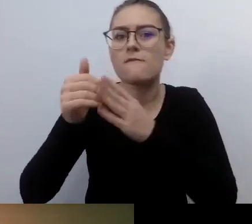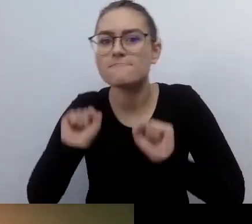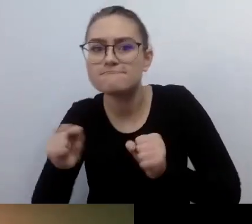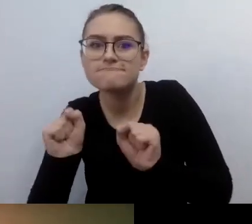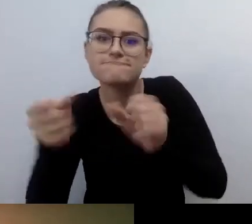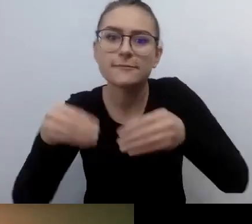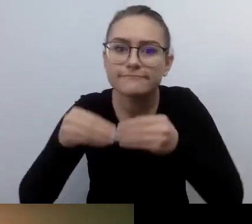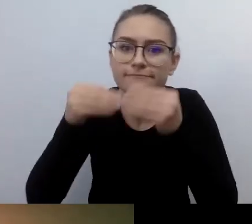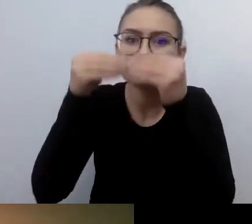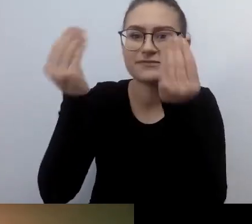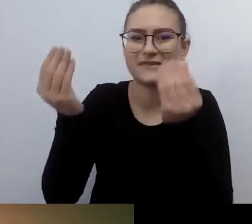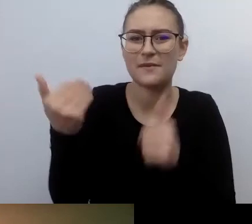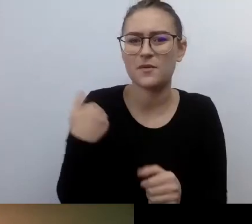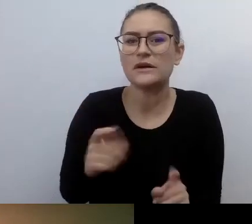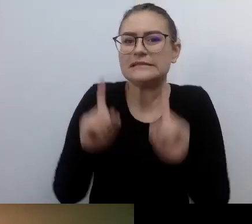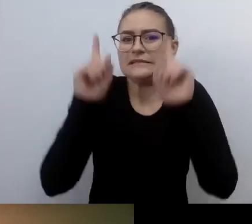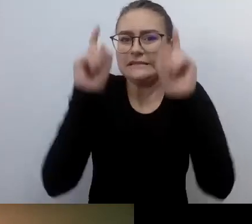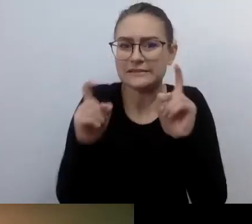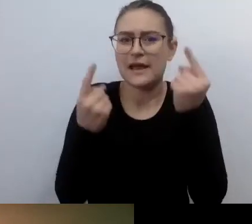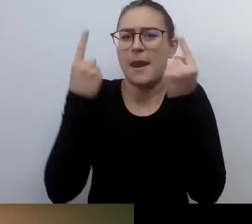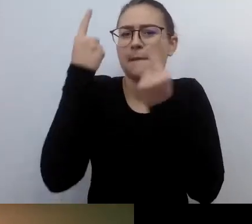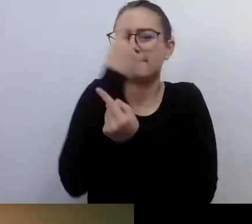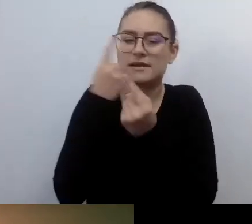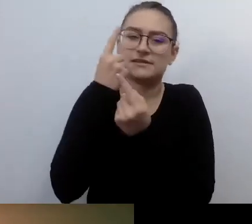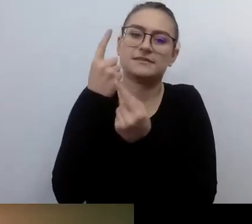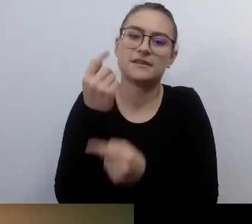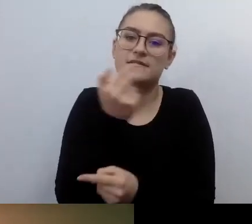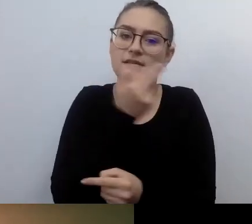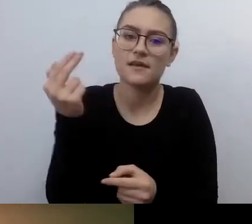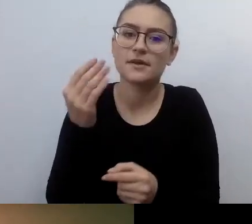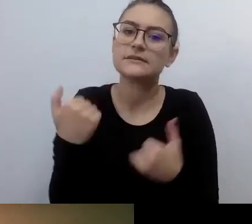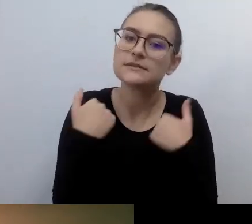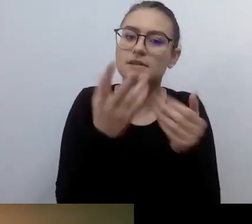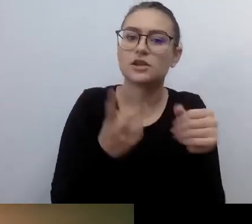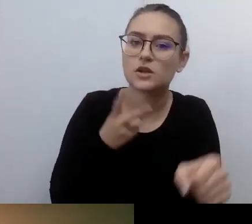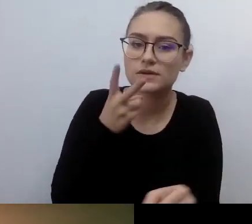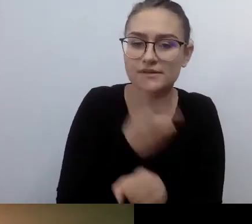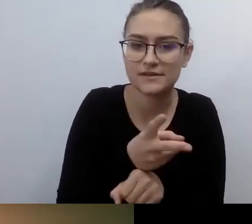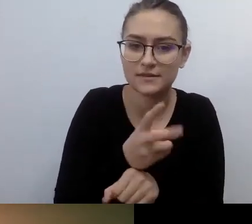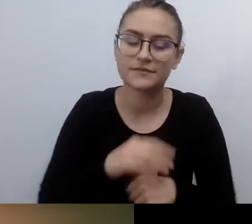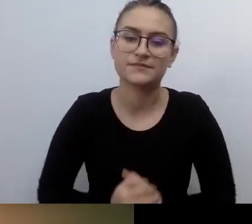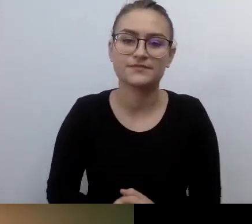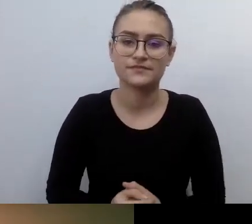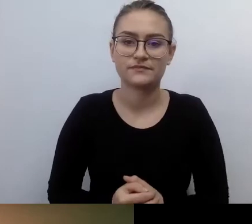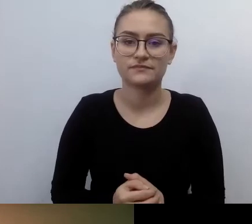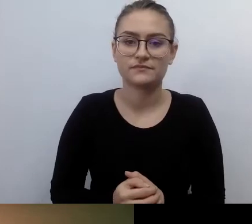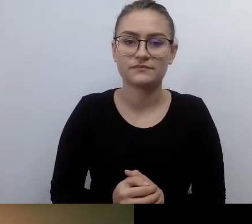To jest bardzo niedługa historia w świecie kultury.